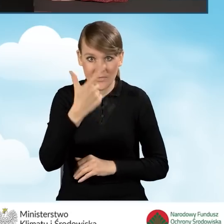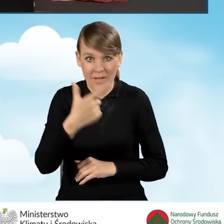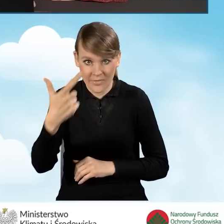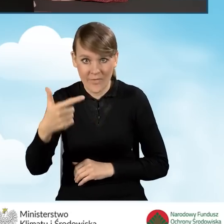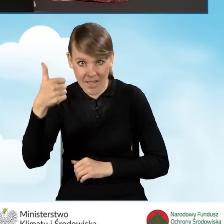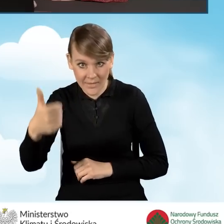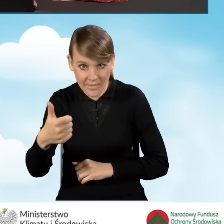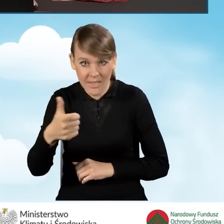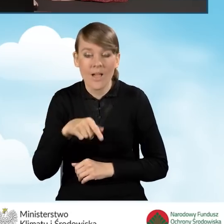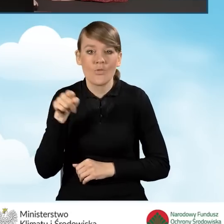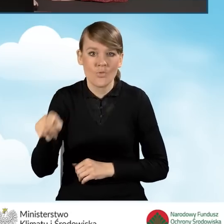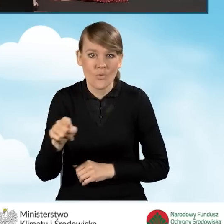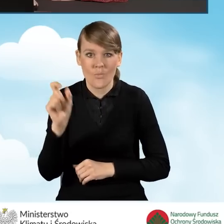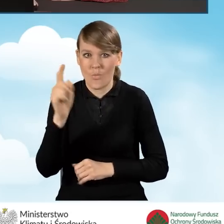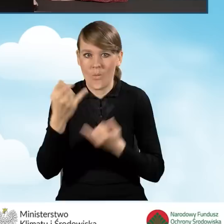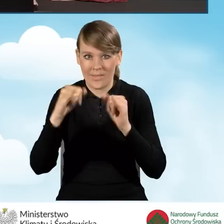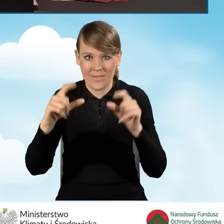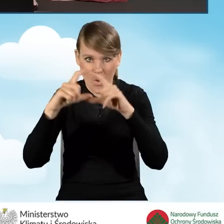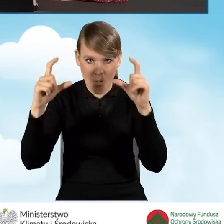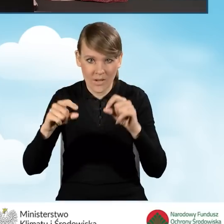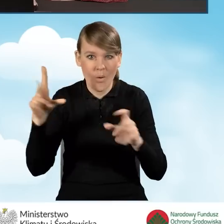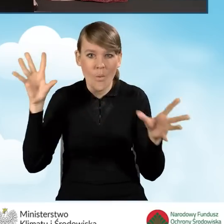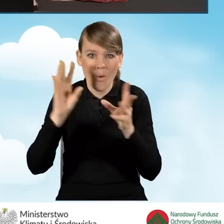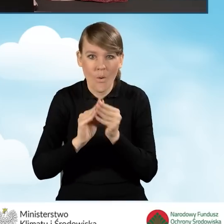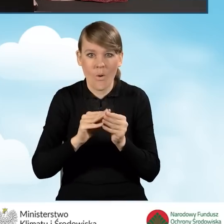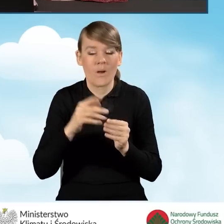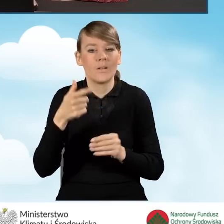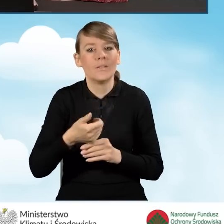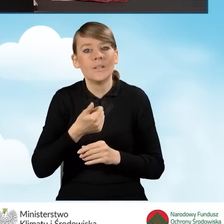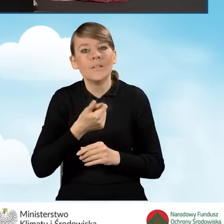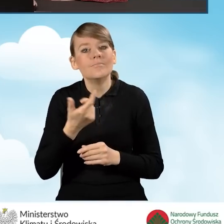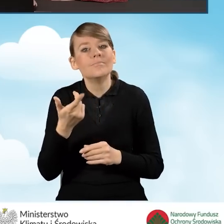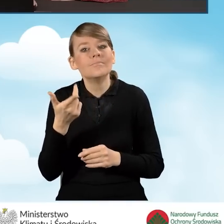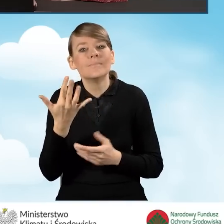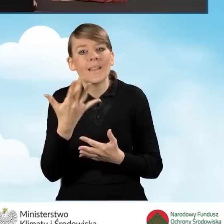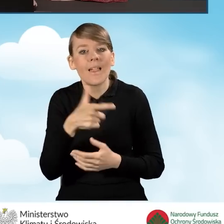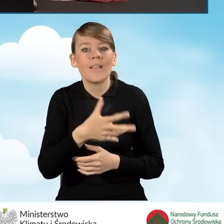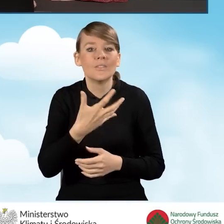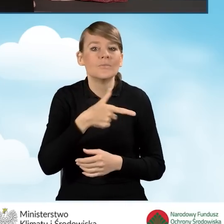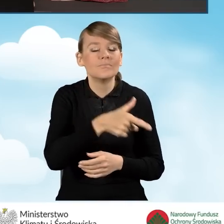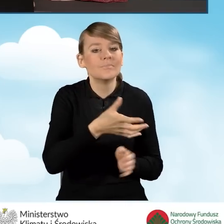pojawia się inne okienko, a mianowicie łączna liczba źródeł ciepła na paliwo stałe, które podlegają likwidacji.